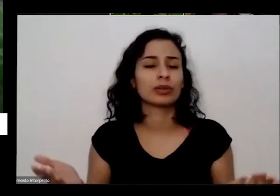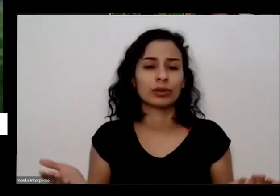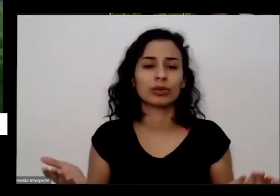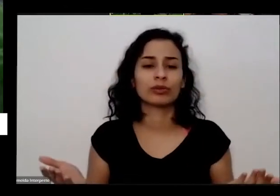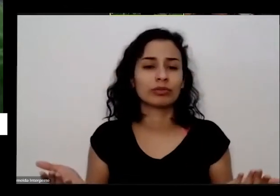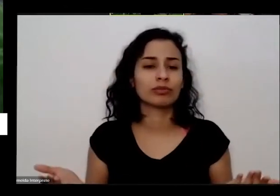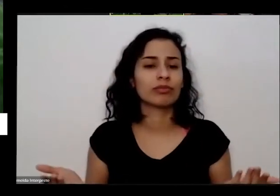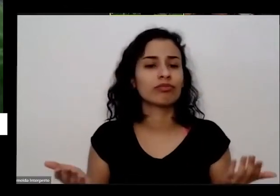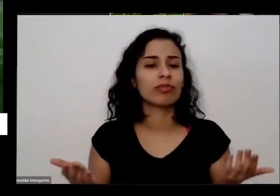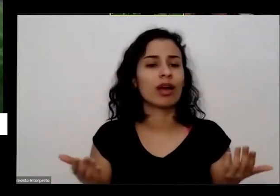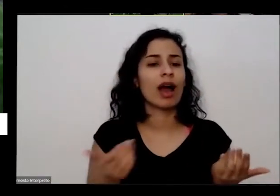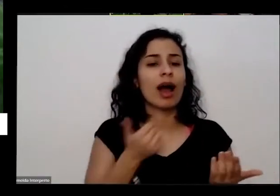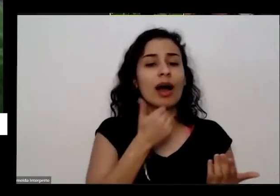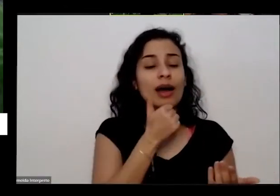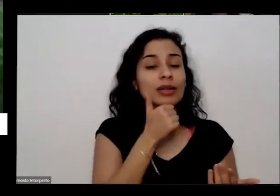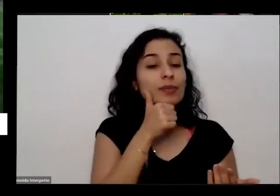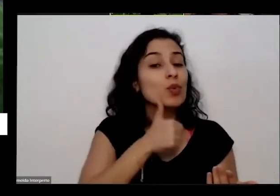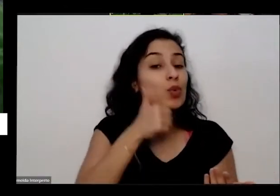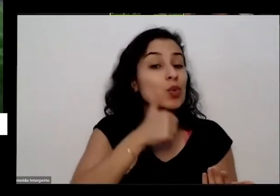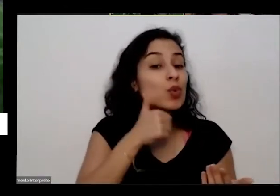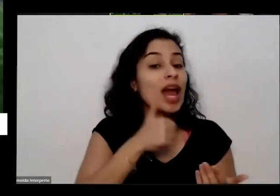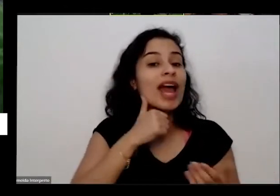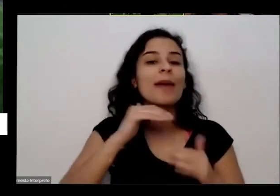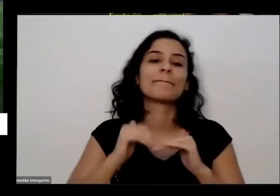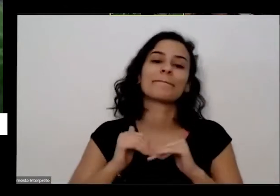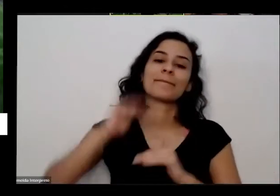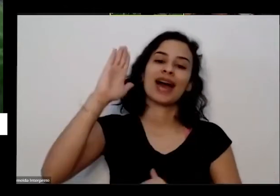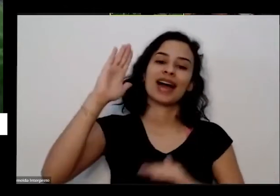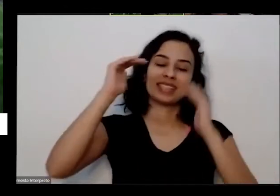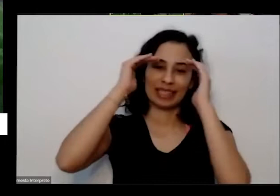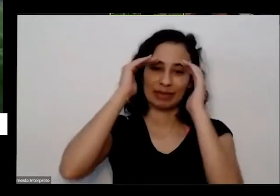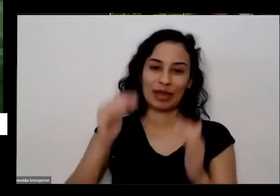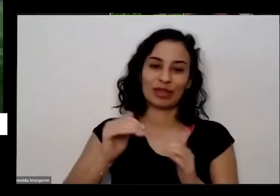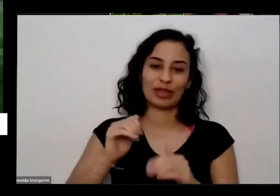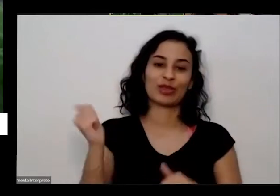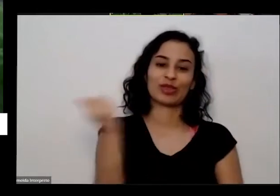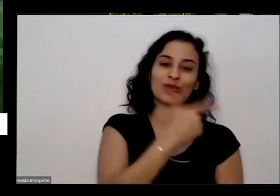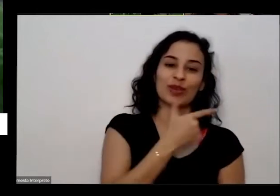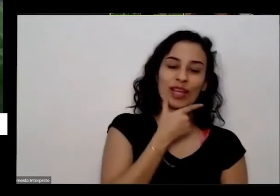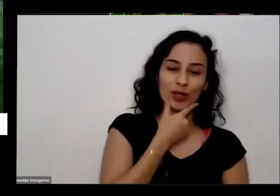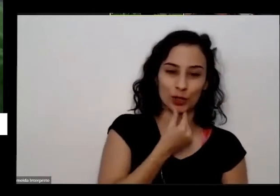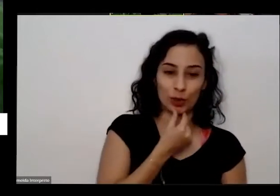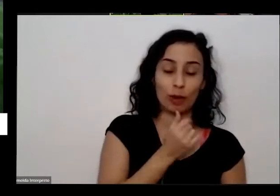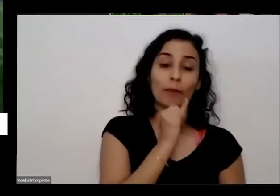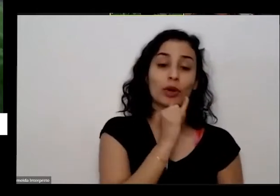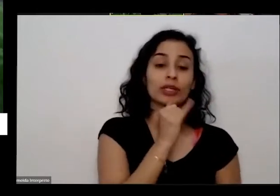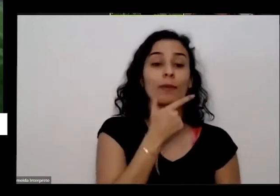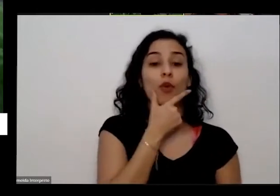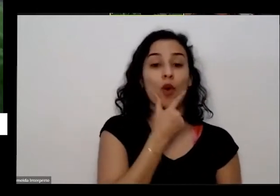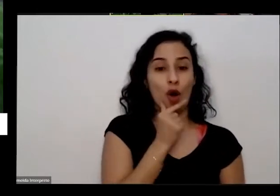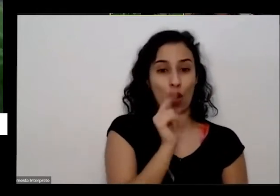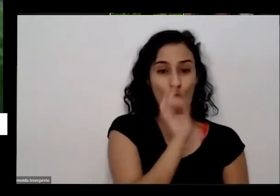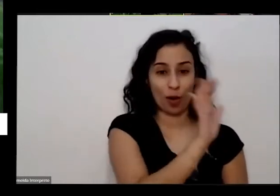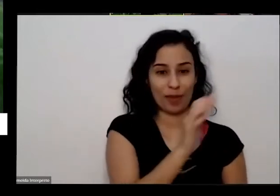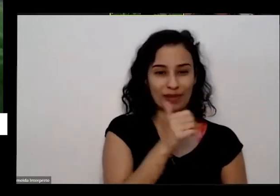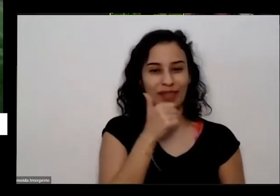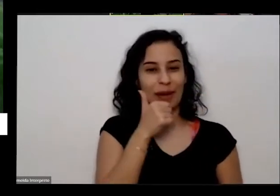mulheres costumam ser mais que os homens inclusive e o marido é bem grosseiro hoje 200 então talvez é